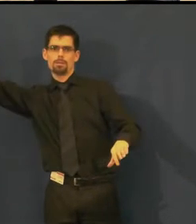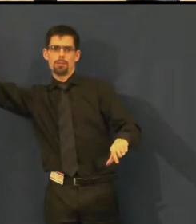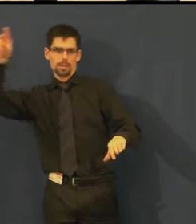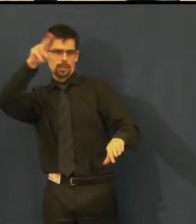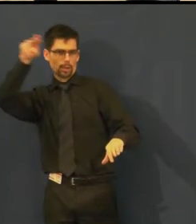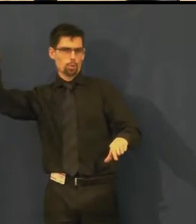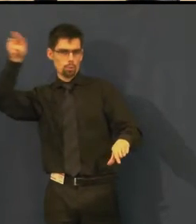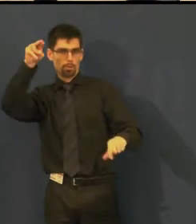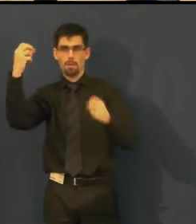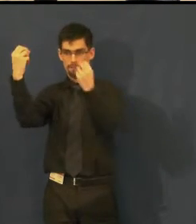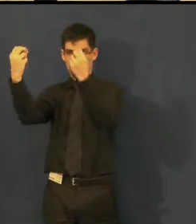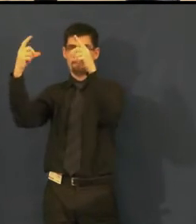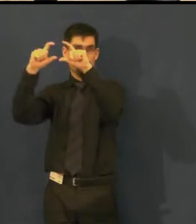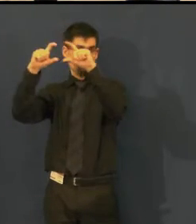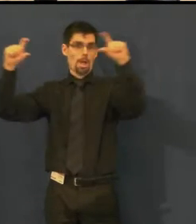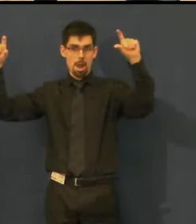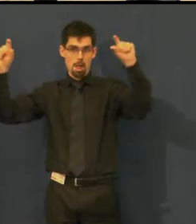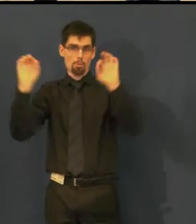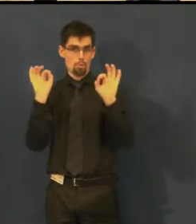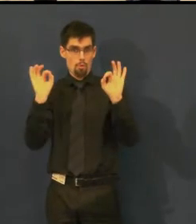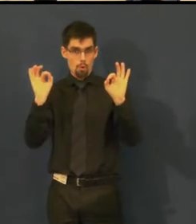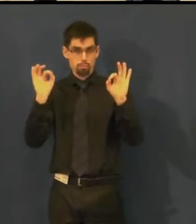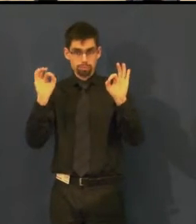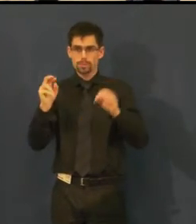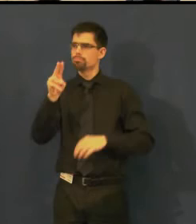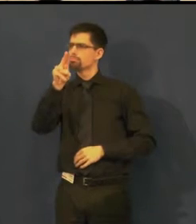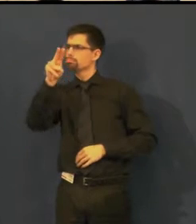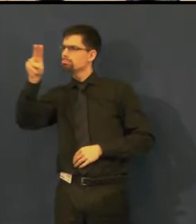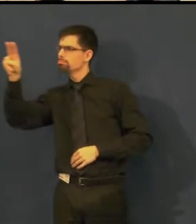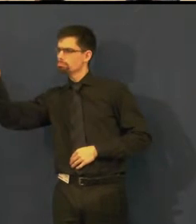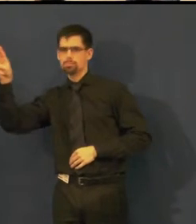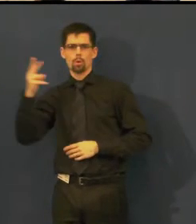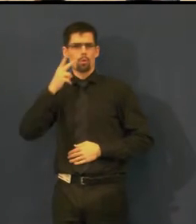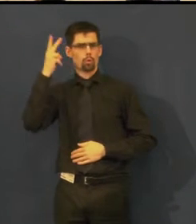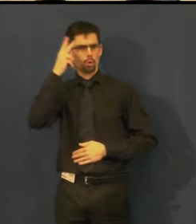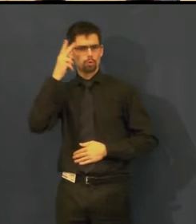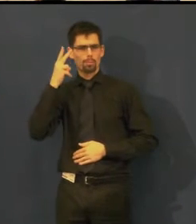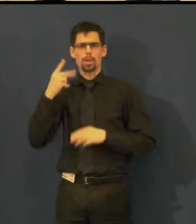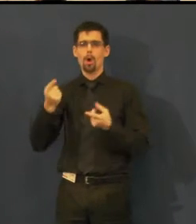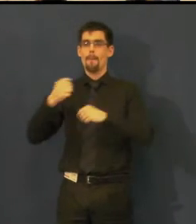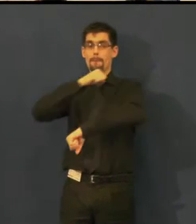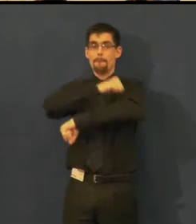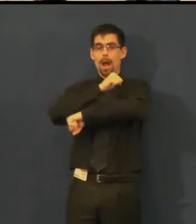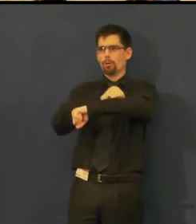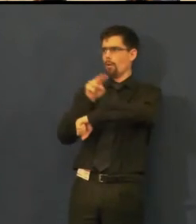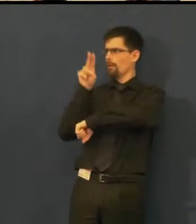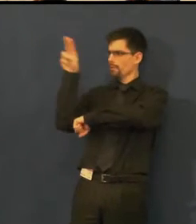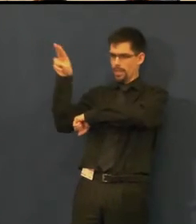Titulky jsou dostatečně veliké, tak aby bez problémů šly přečíst z balkonů